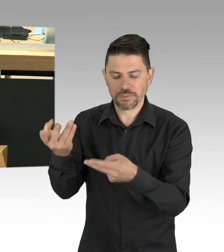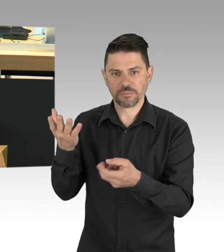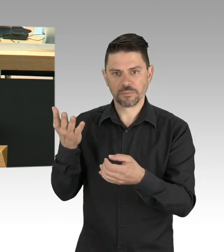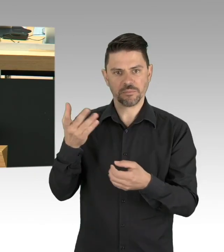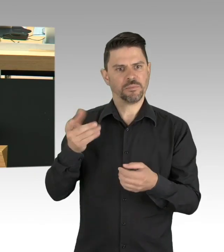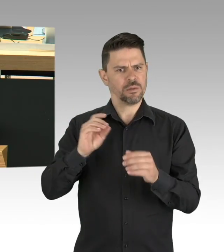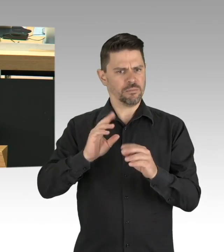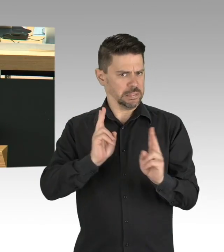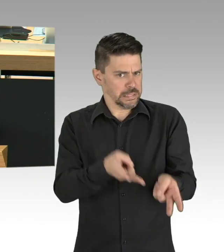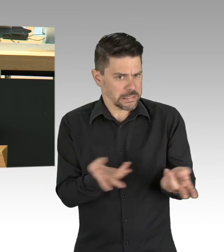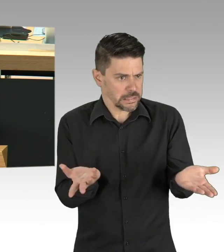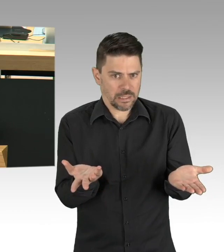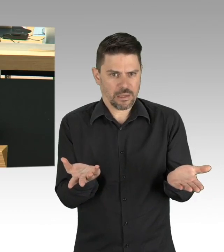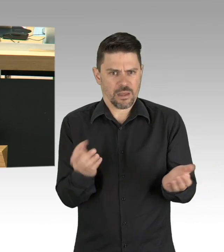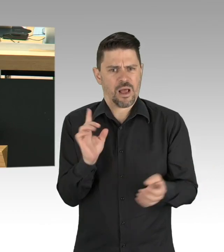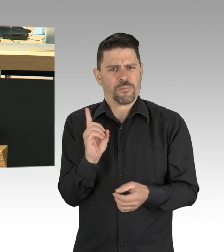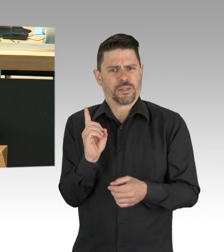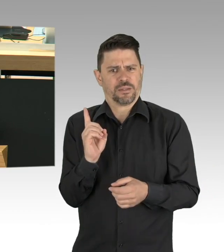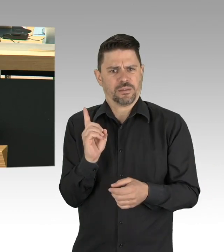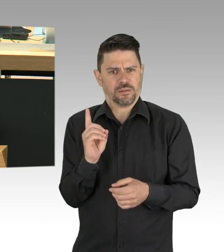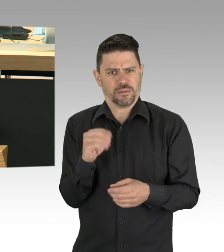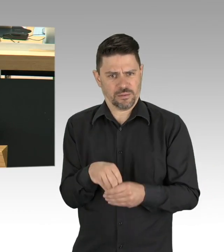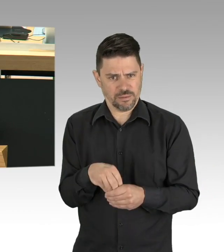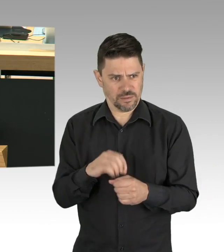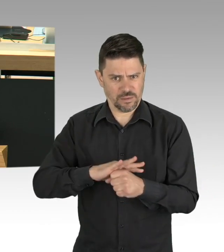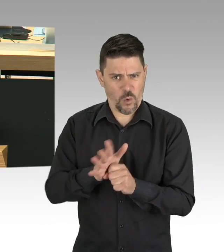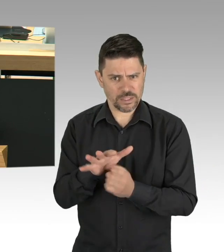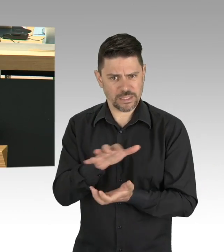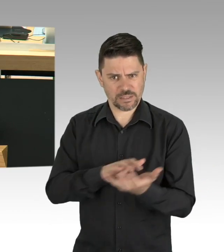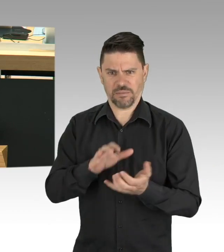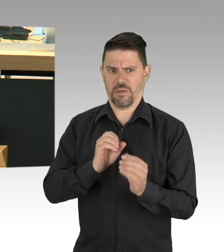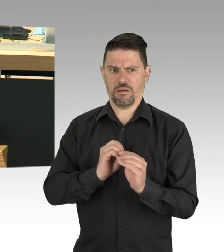Weil unseren Kindern in unseren Kitas auf die Schule vorbereitet werden.